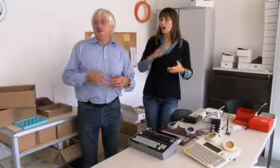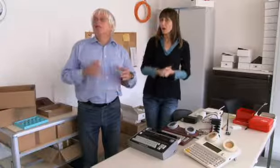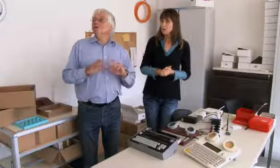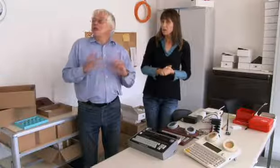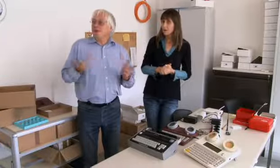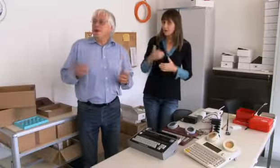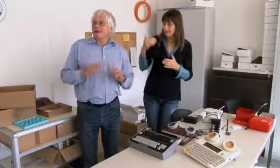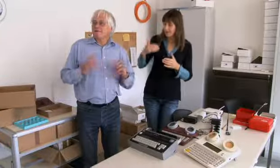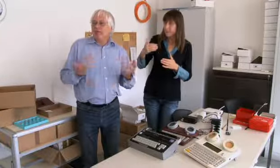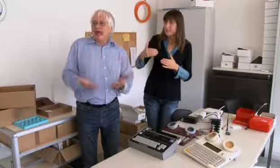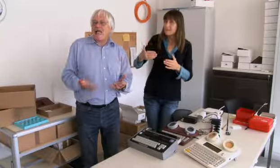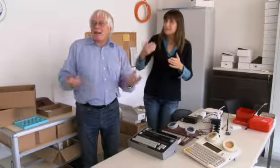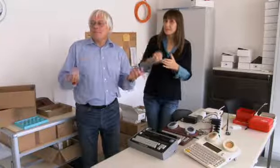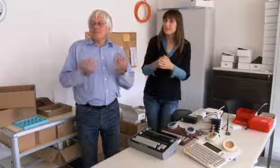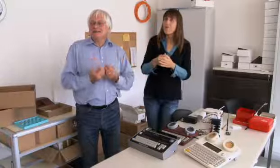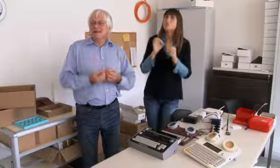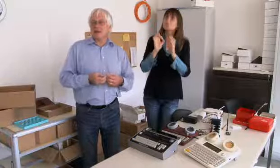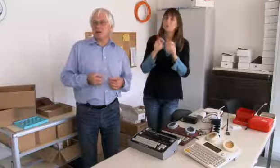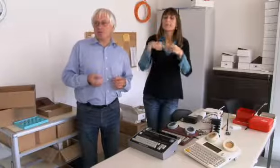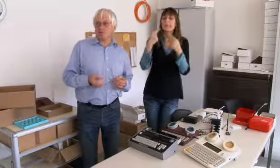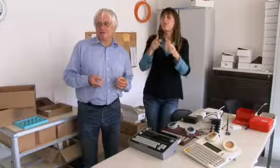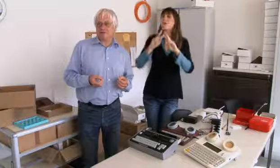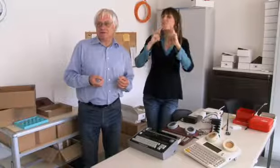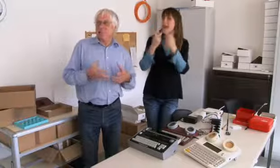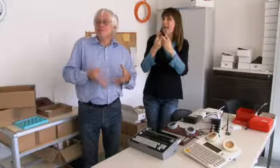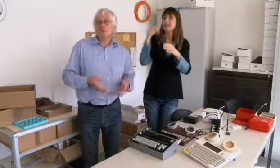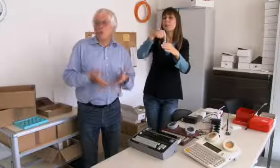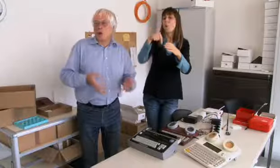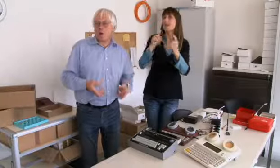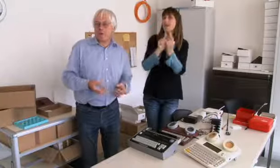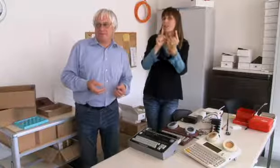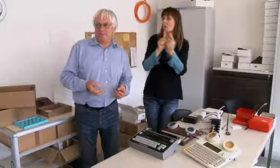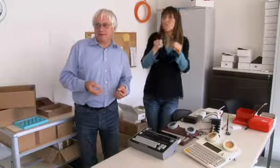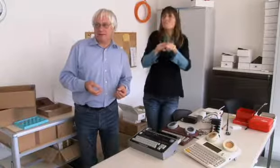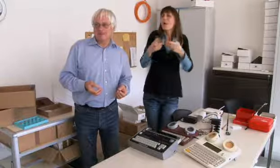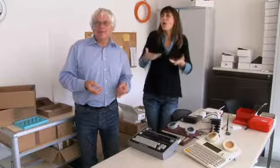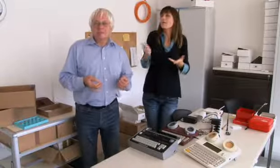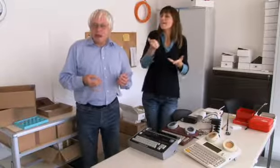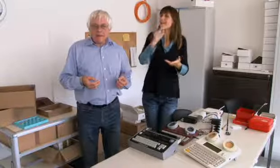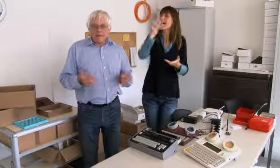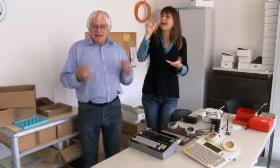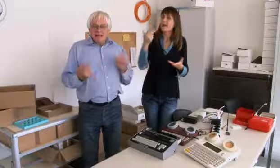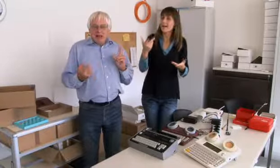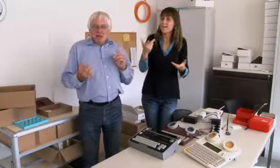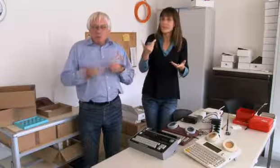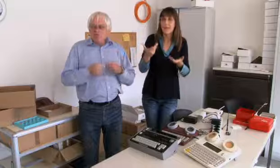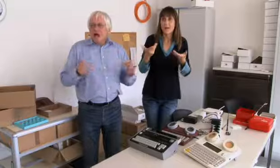Das war der Alltag der Gehörlosen. Natürlich im Verein haben sie sich getroffen, wie heute immer noch.